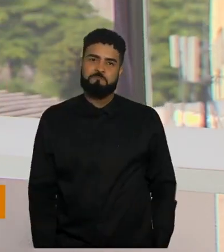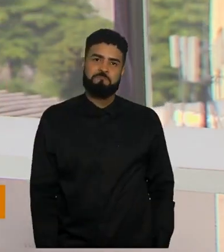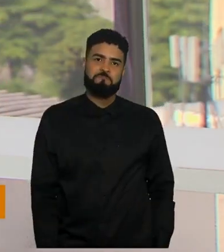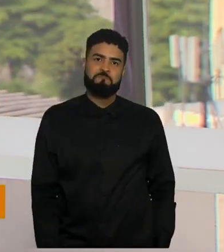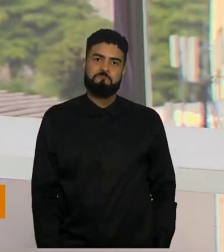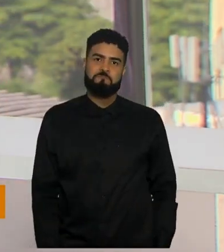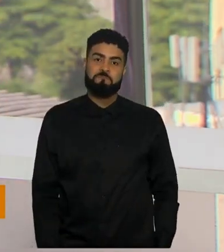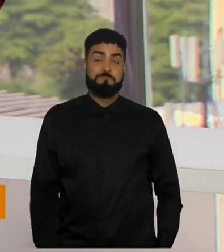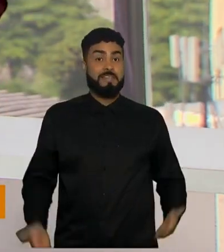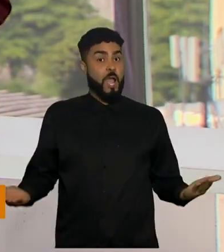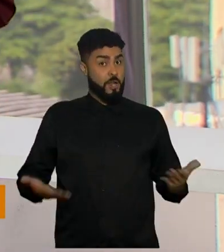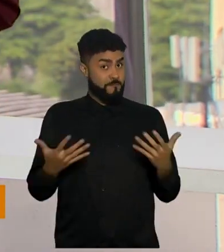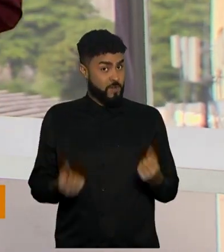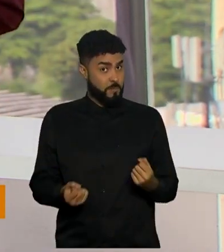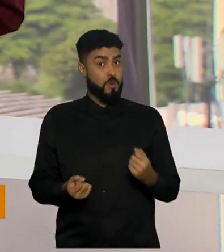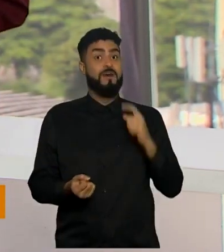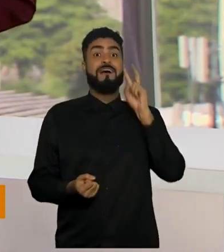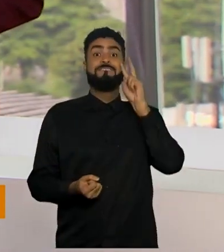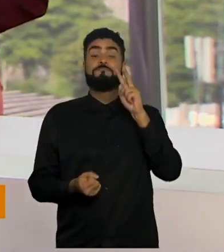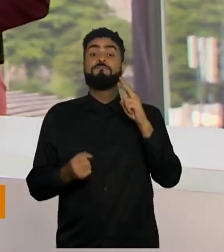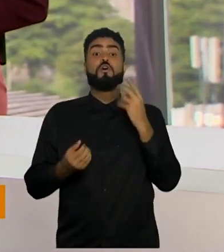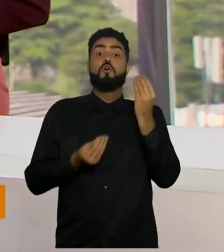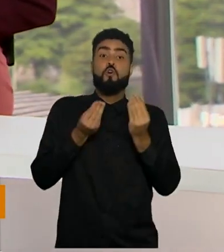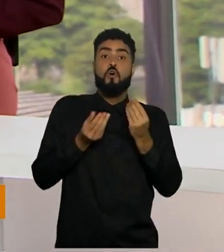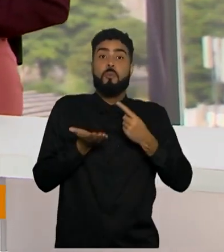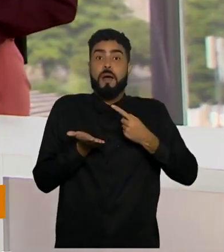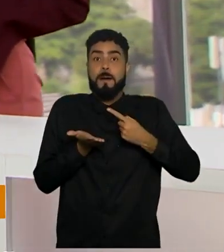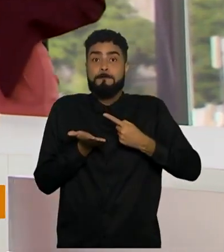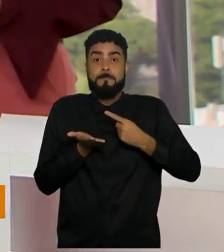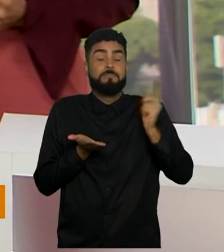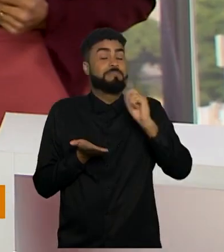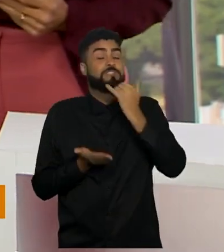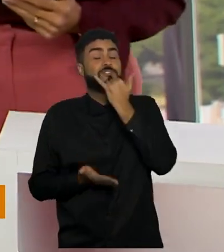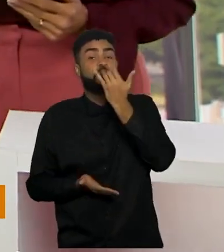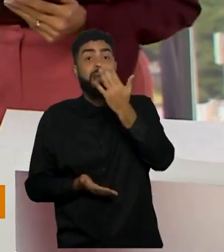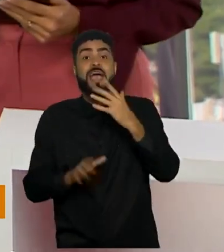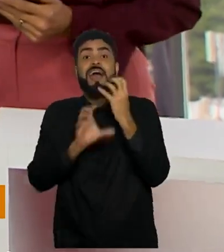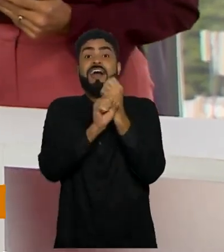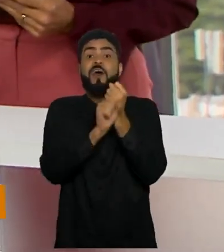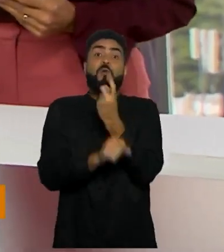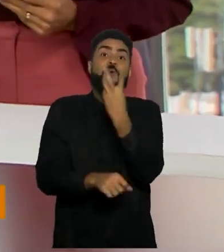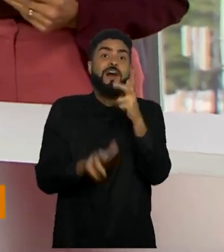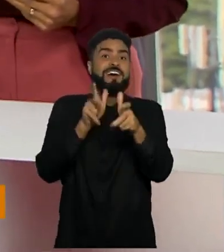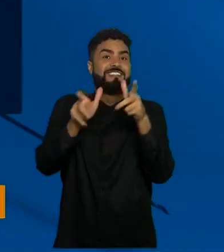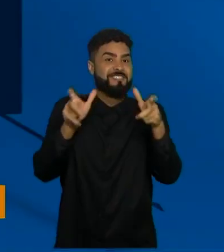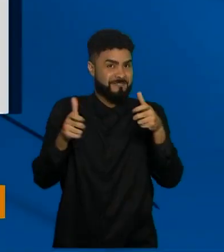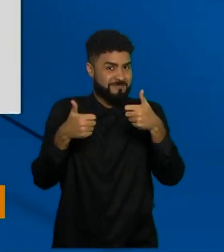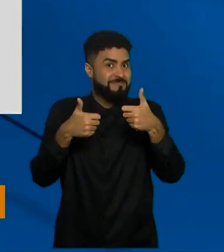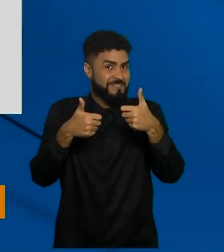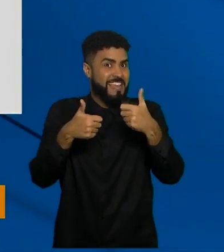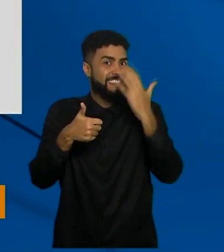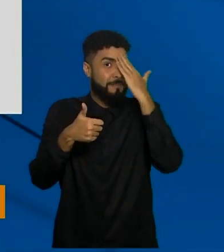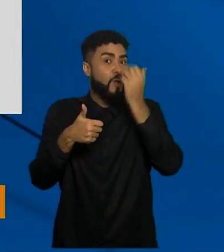Vamos dar uma olhadinha agora no vacinómetro, saber quantas vacinas já